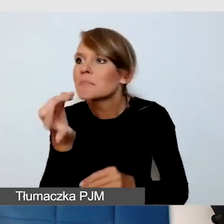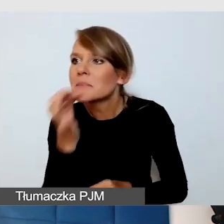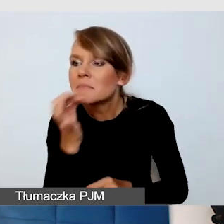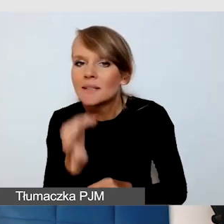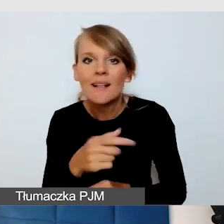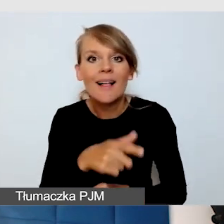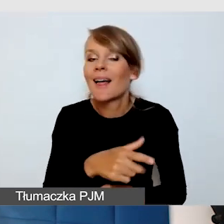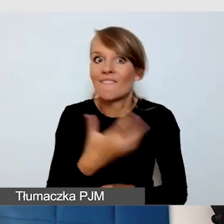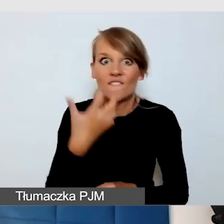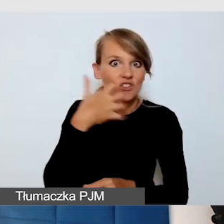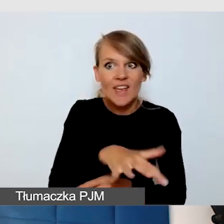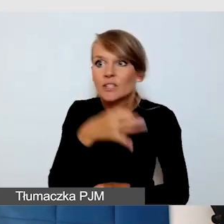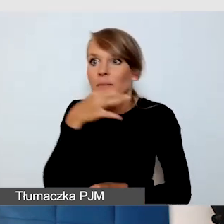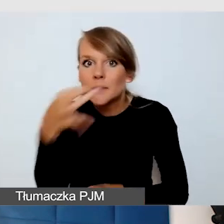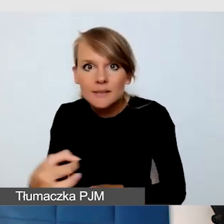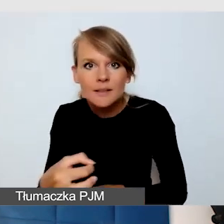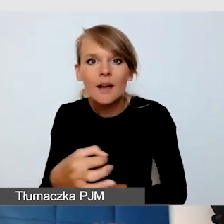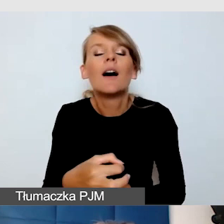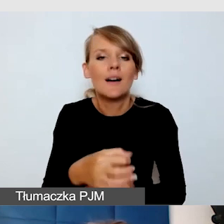jesteśmy w stanie wiele rzeczy zabudżetować.